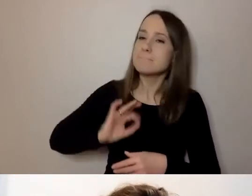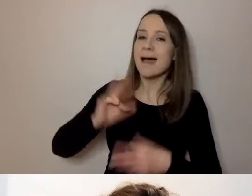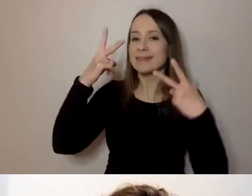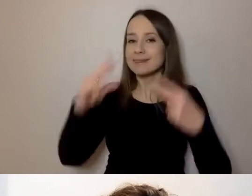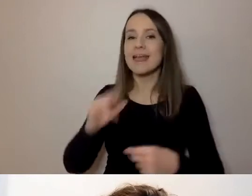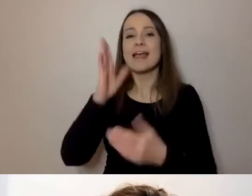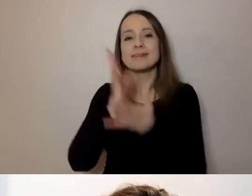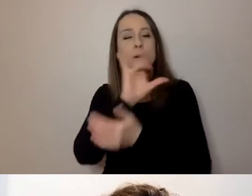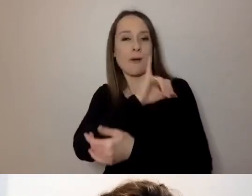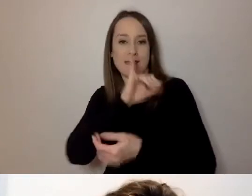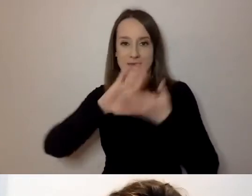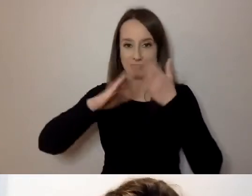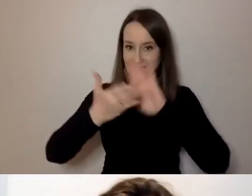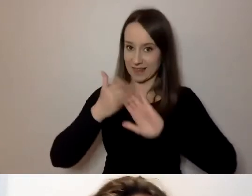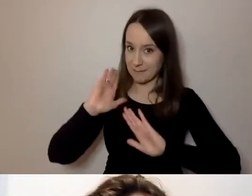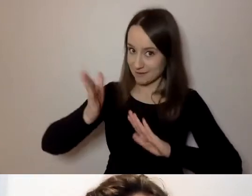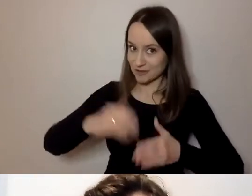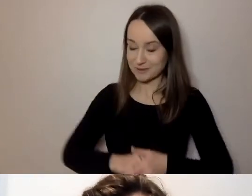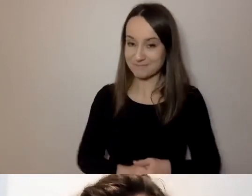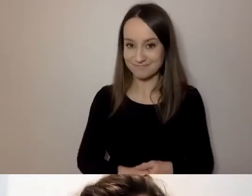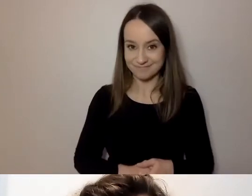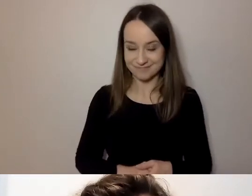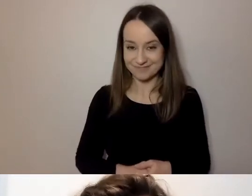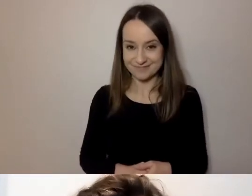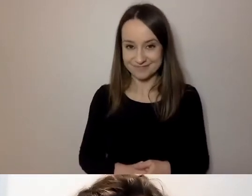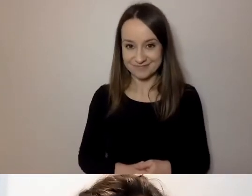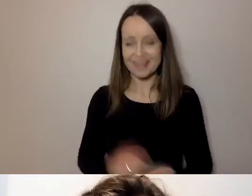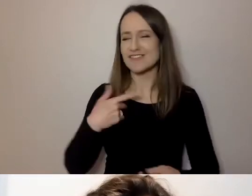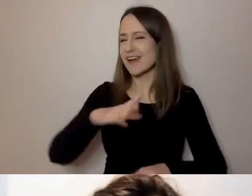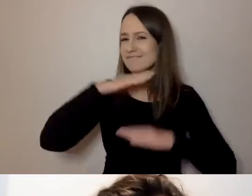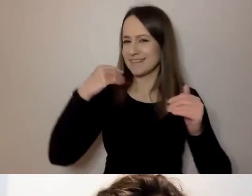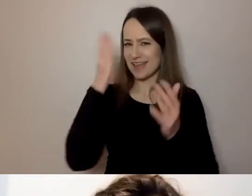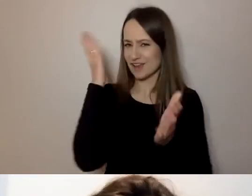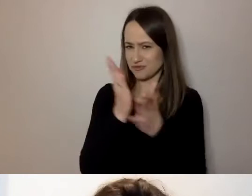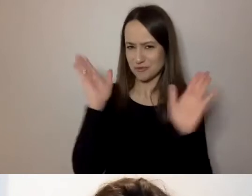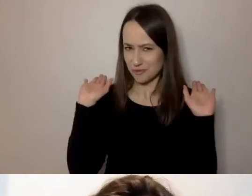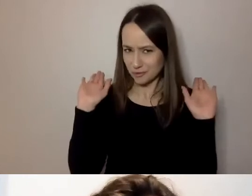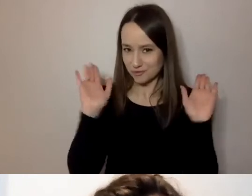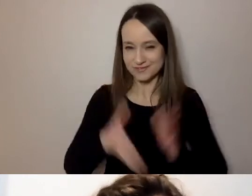W związku z tym dosyć już paniowania i panowania.